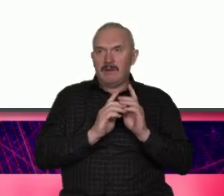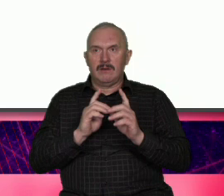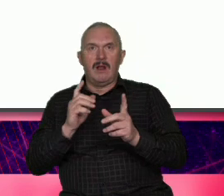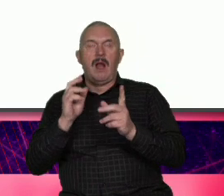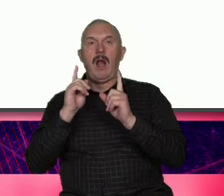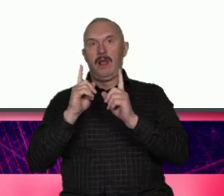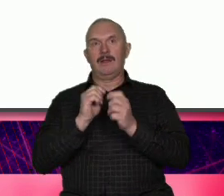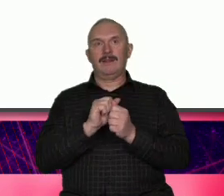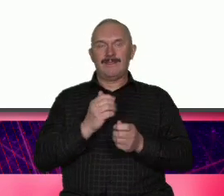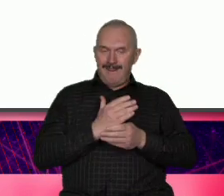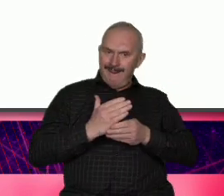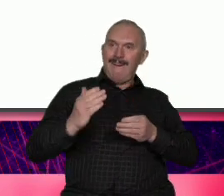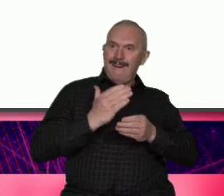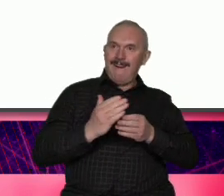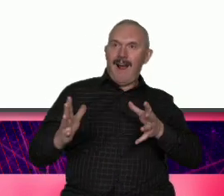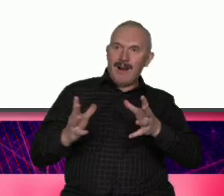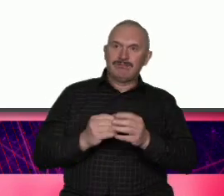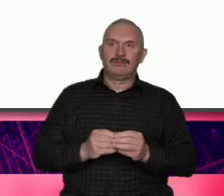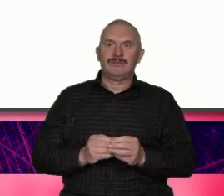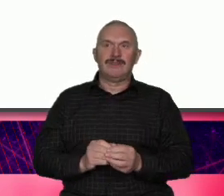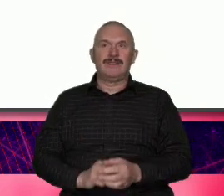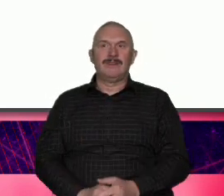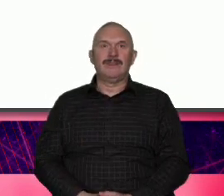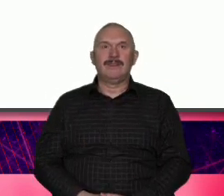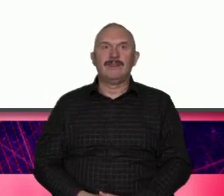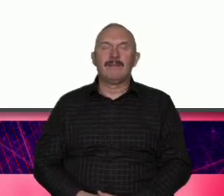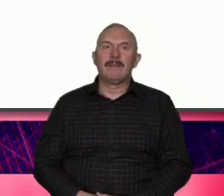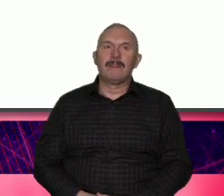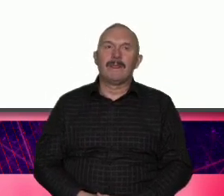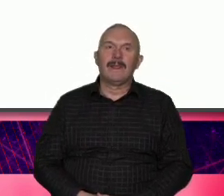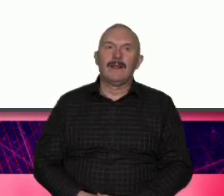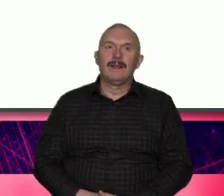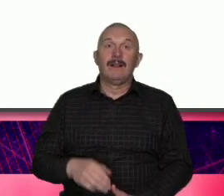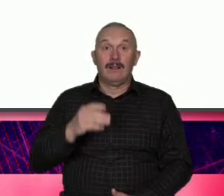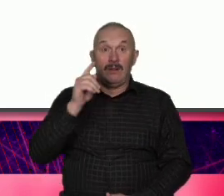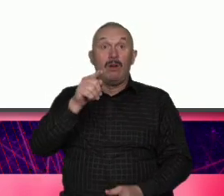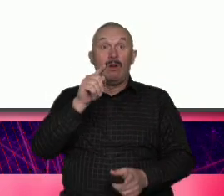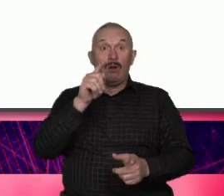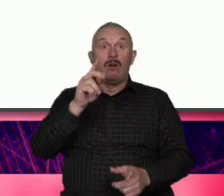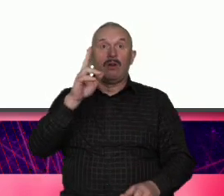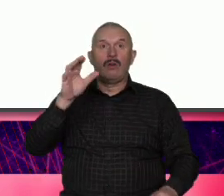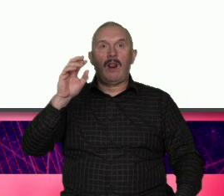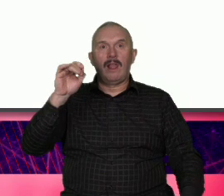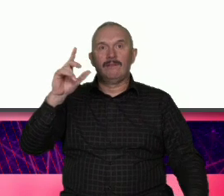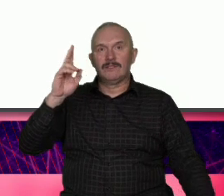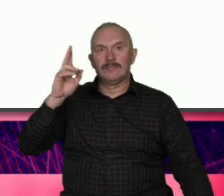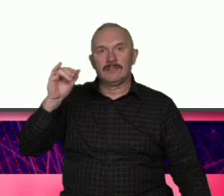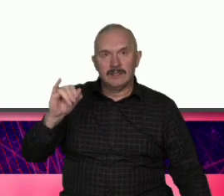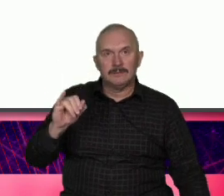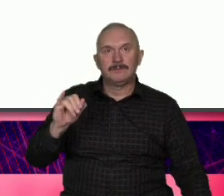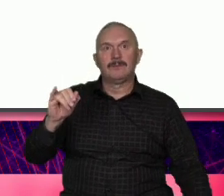wartość Tak on i jemu podobne osoby i w urzędzie i w łociec myślą o Łodzi nie